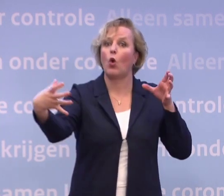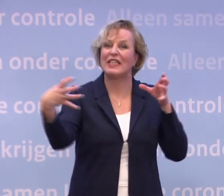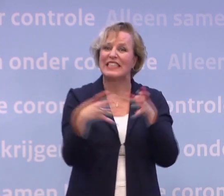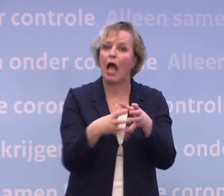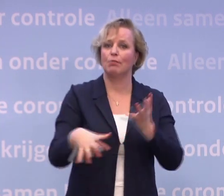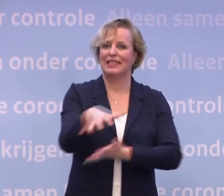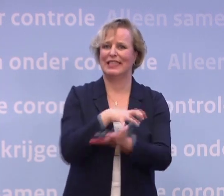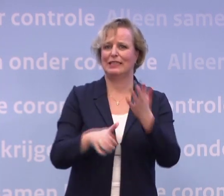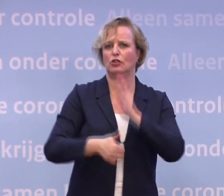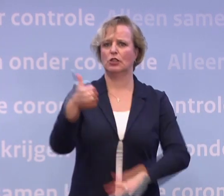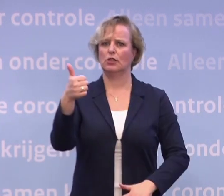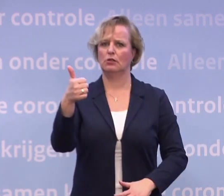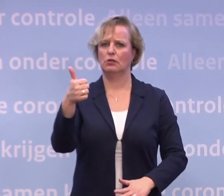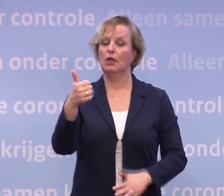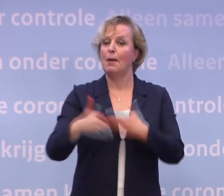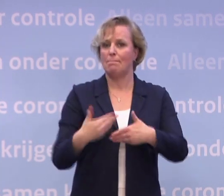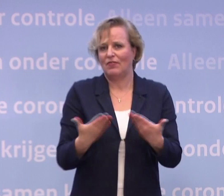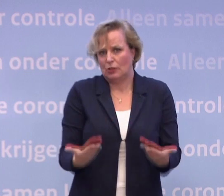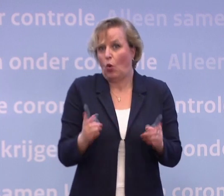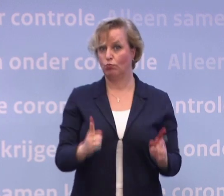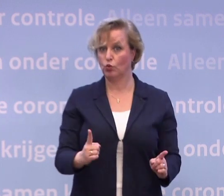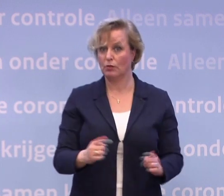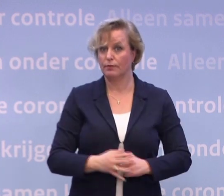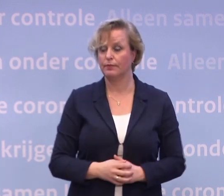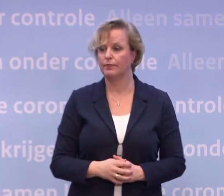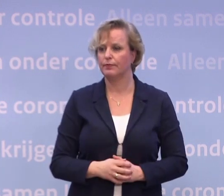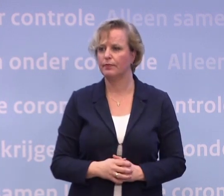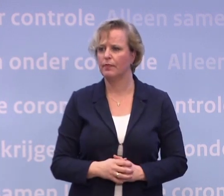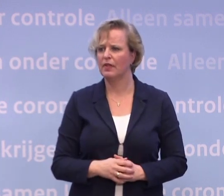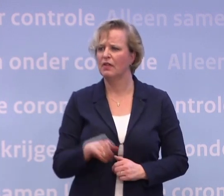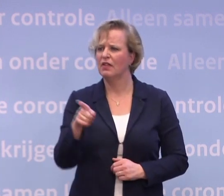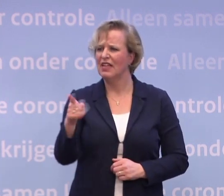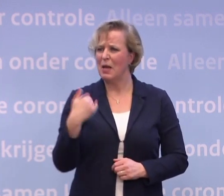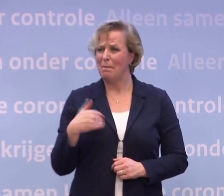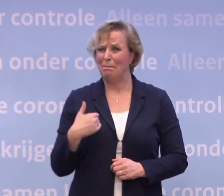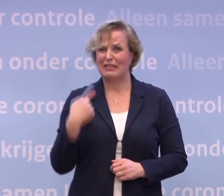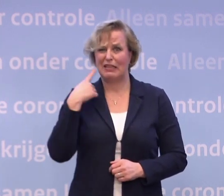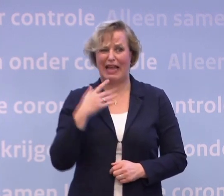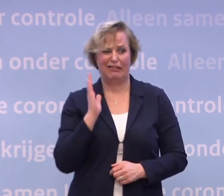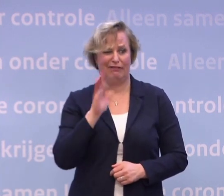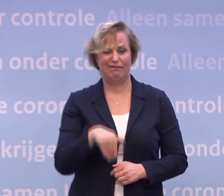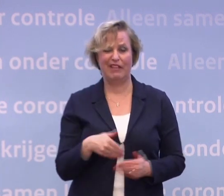Dat gaat alleen maar op deze manier, ben ik echt van overtuigd. Nu zullen mensen misschien denken... ...misschien wordt het dan wel februari.